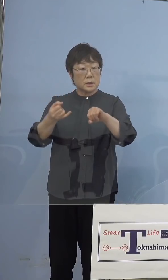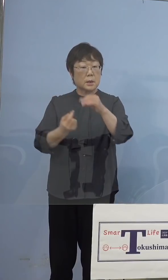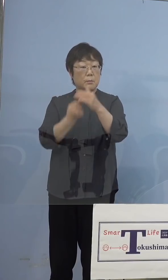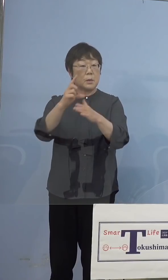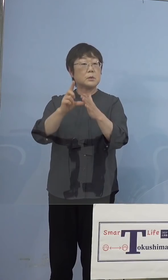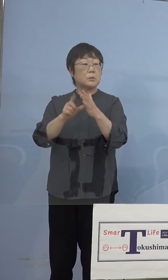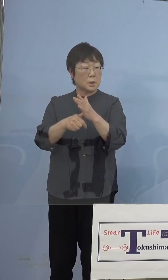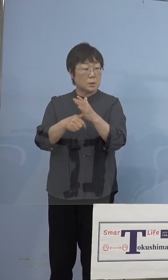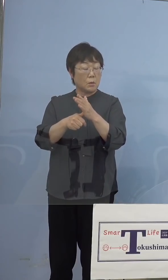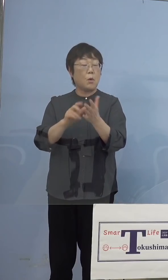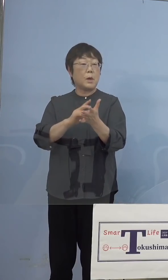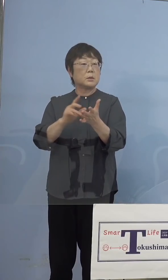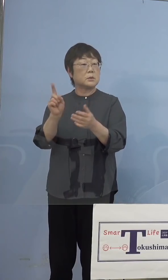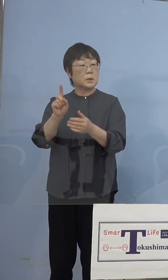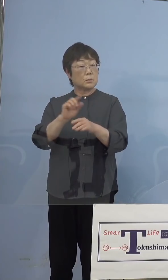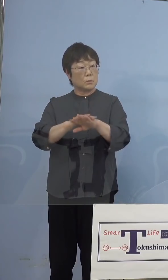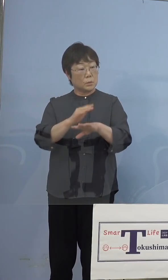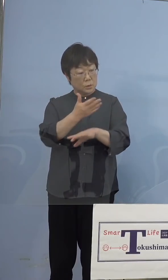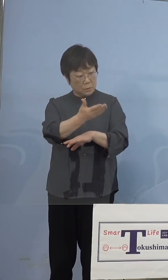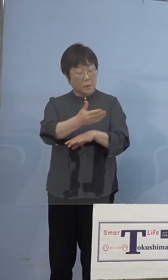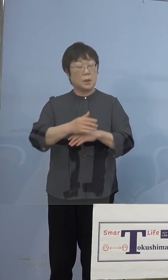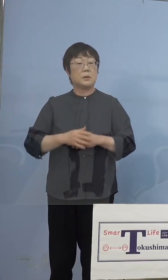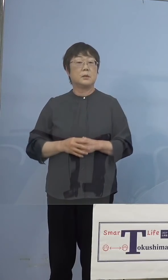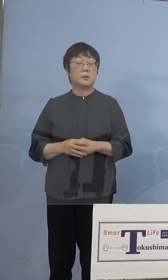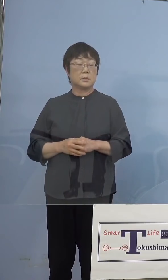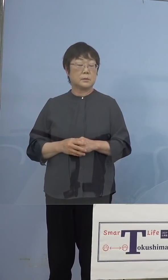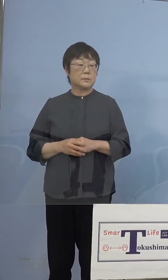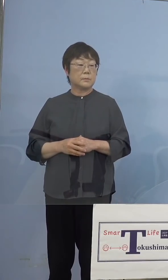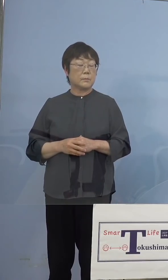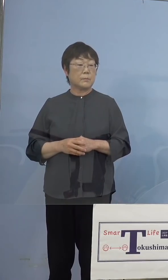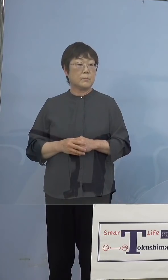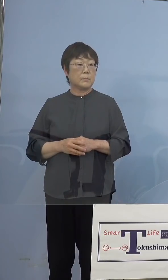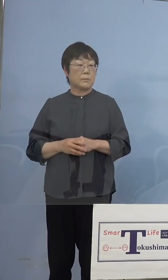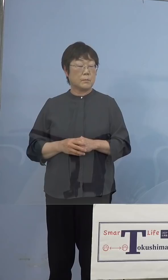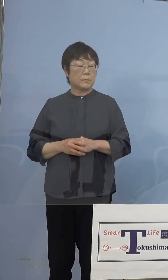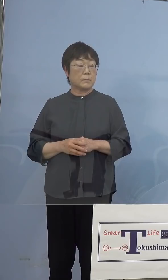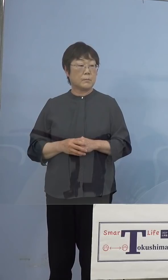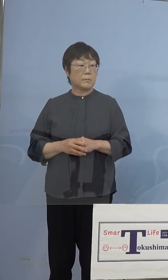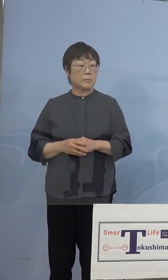どのようにするのですか （知事） はい、ここはもう1つ、そのファイザーと